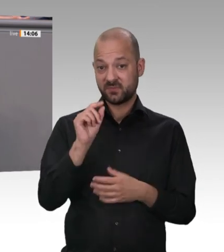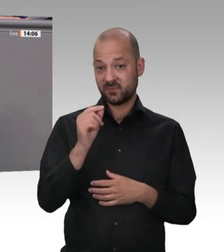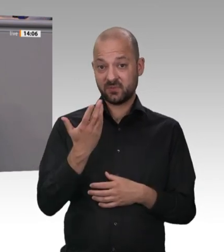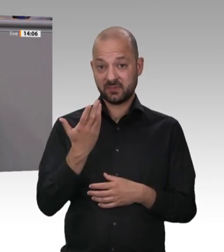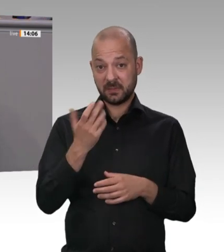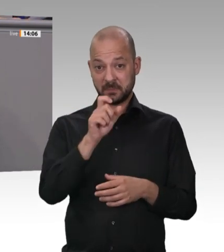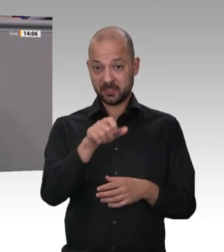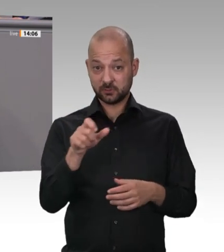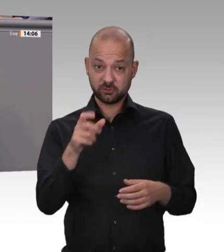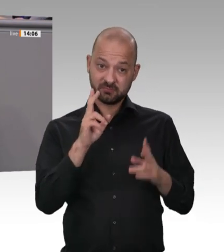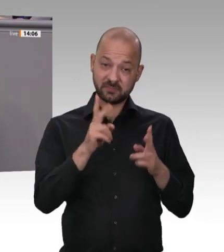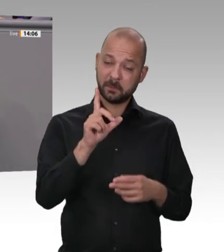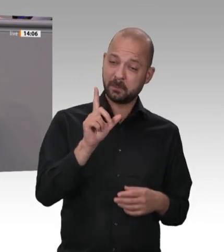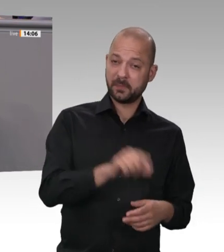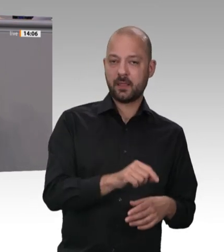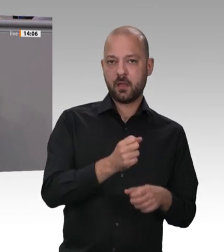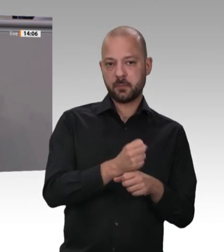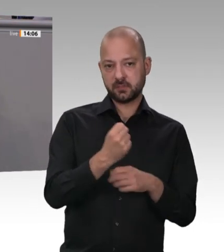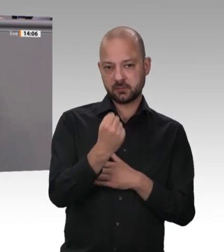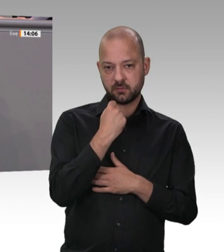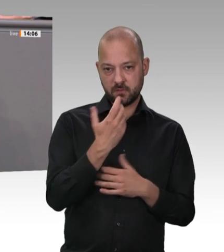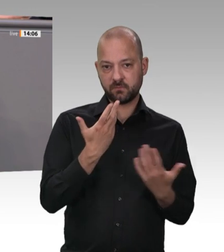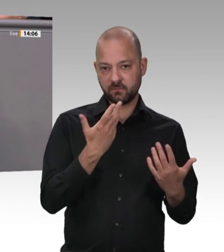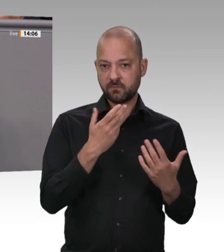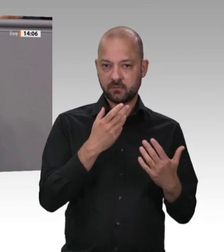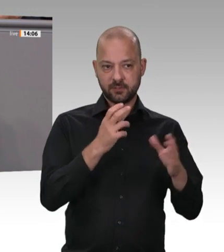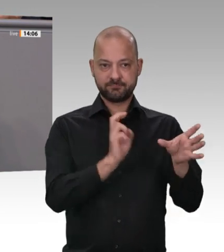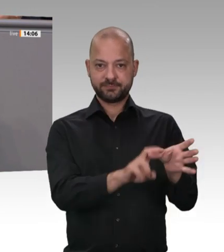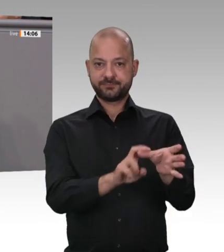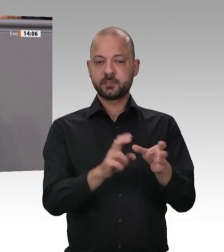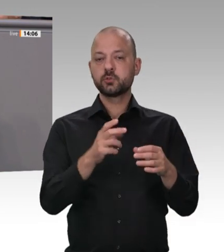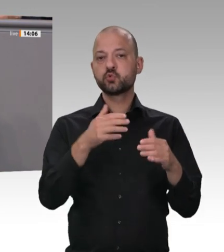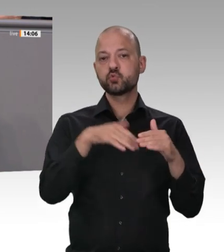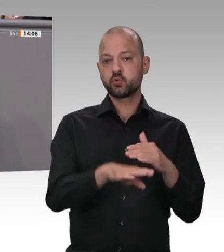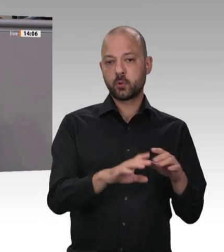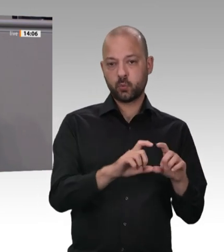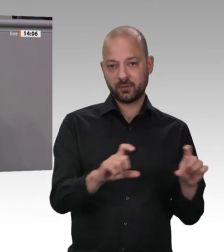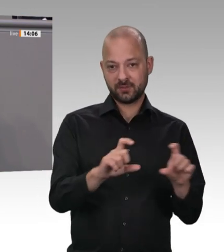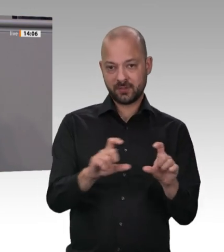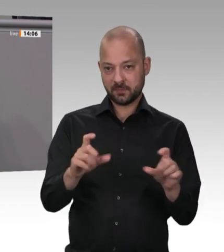2017 nach unserem Einzug in den Bundestag diese Zustände angeprangert. Aber Union